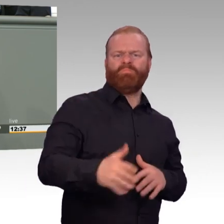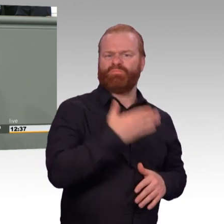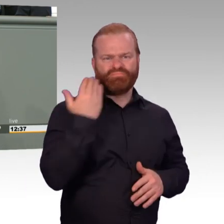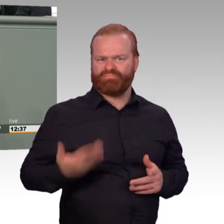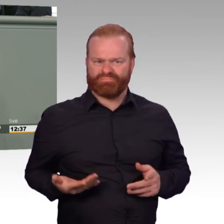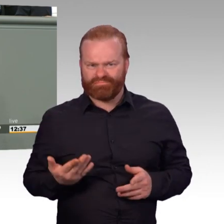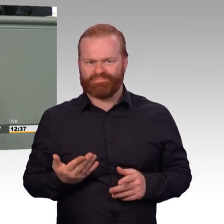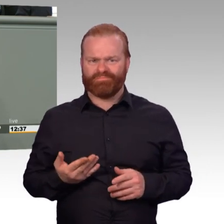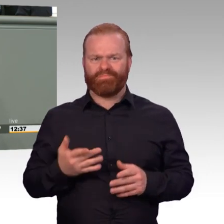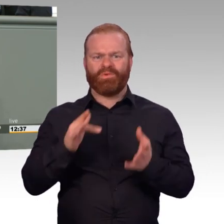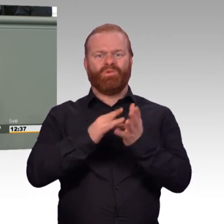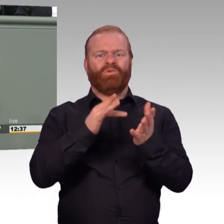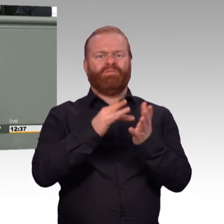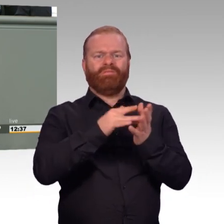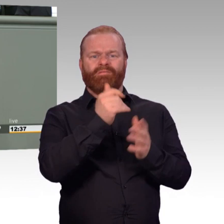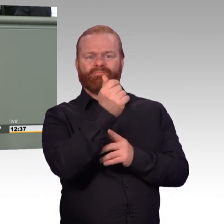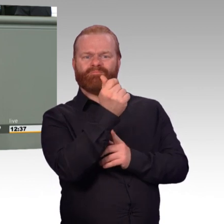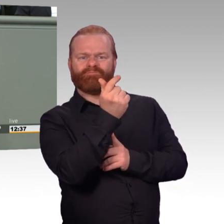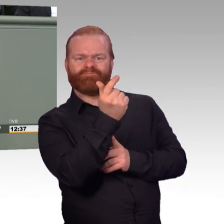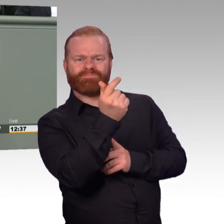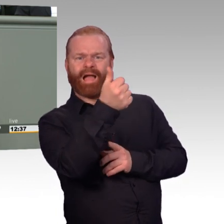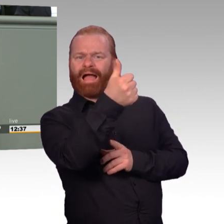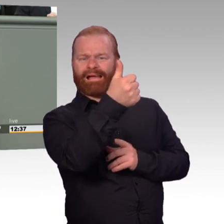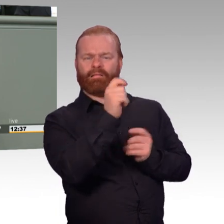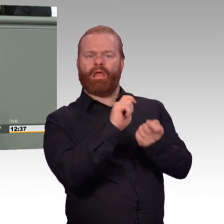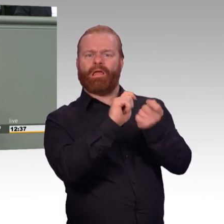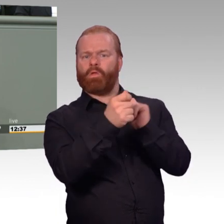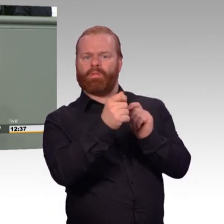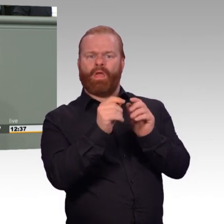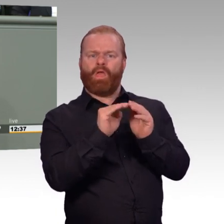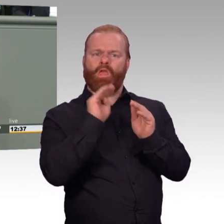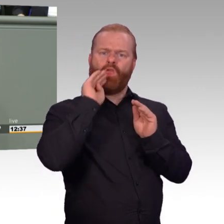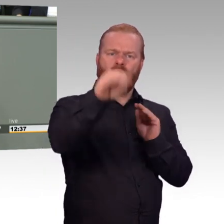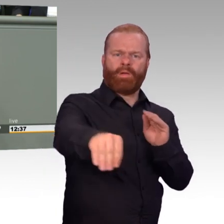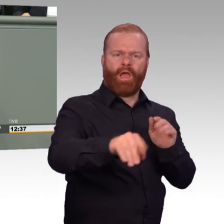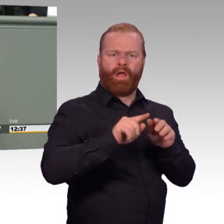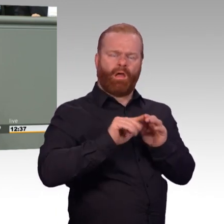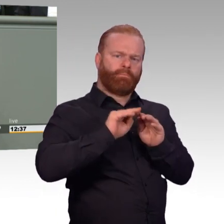Erinnert mich übrigens, kann ich nur empfehlen, an Asterix und Obelix bei den Briten. Wenn die sich mit den Römern geschlagen haben,